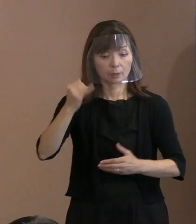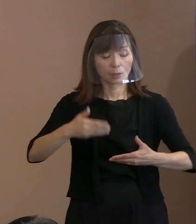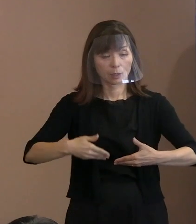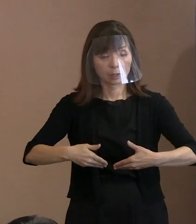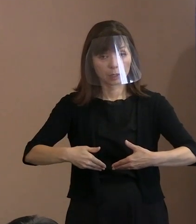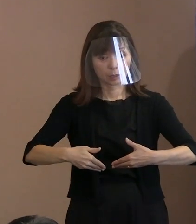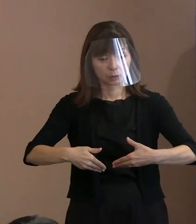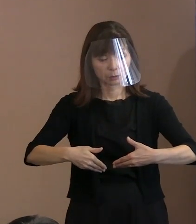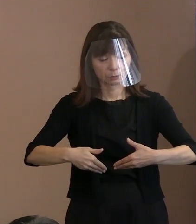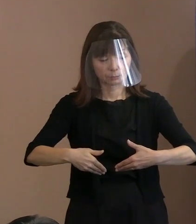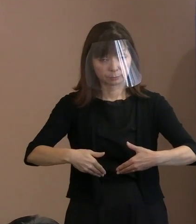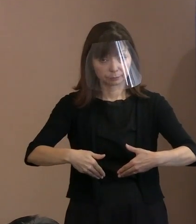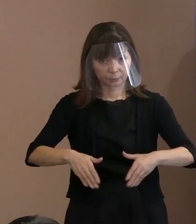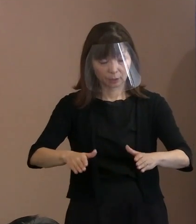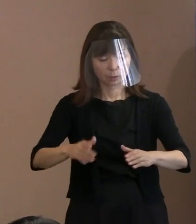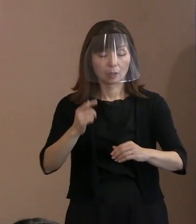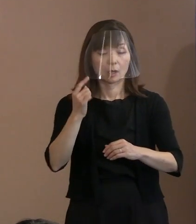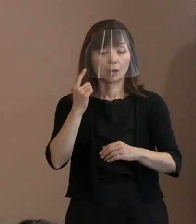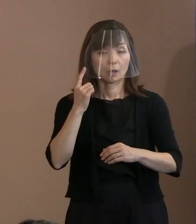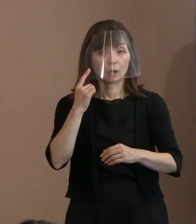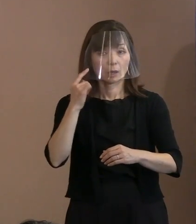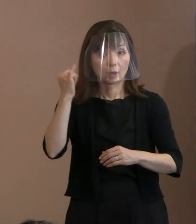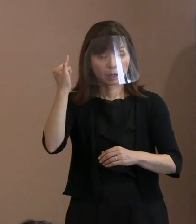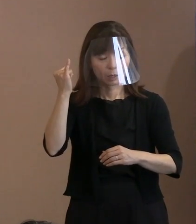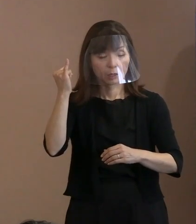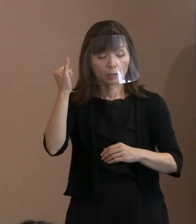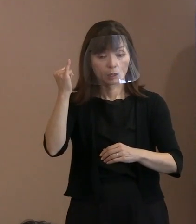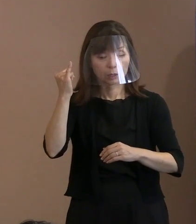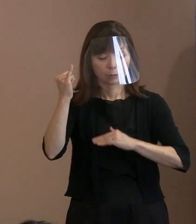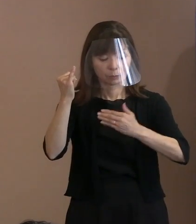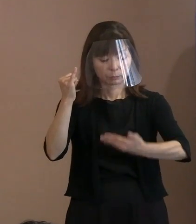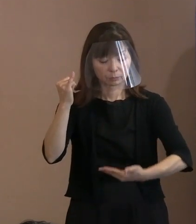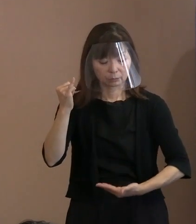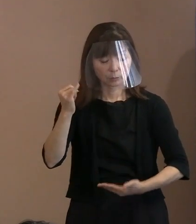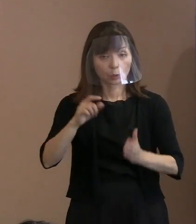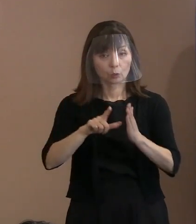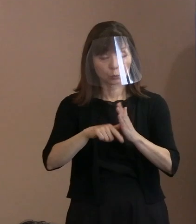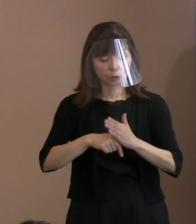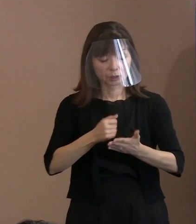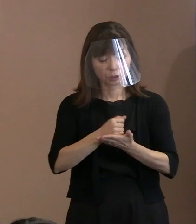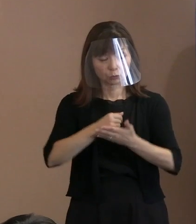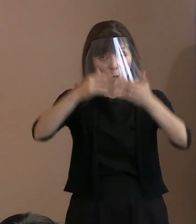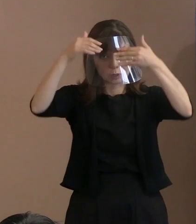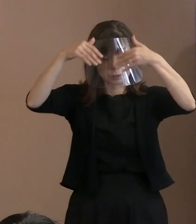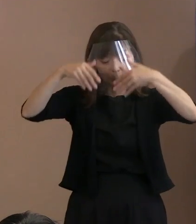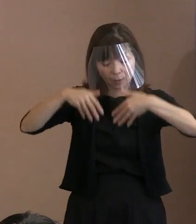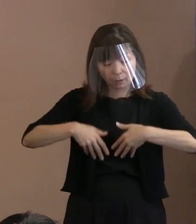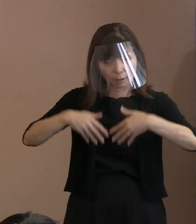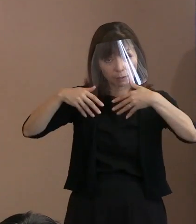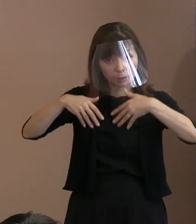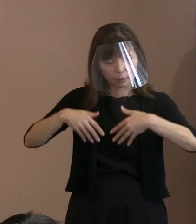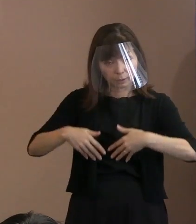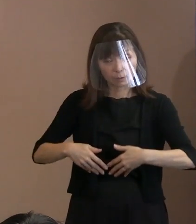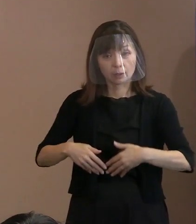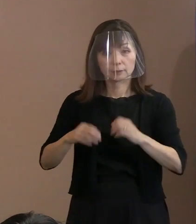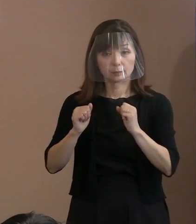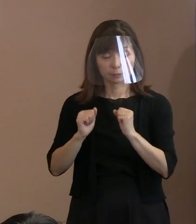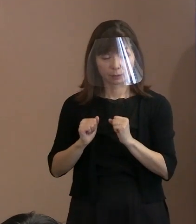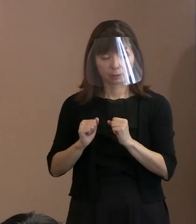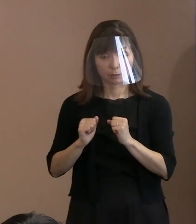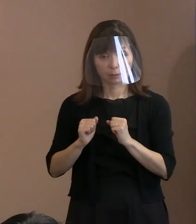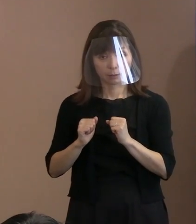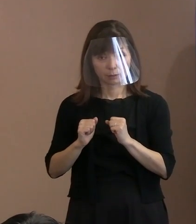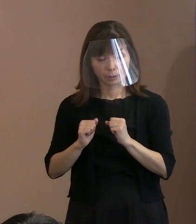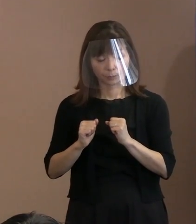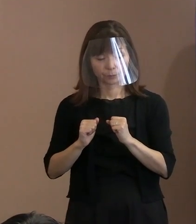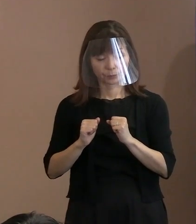つまり母親が黒い雨降雨地域におられて 被爆者になるかどうかということ､